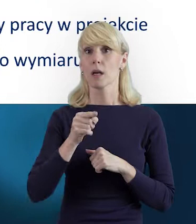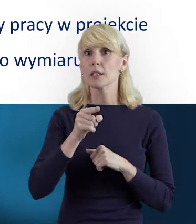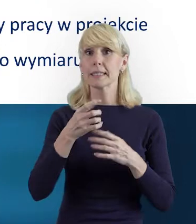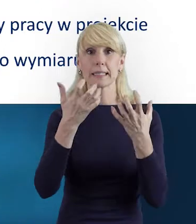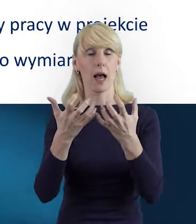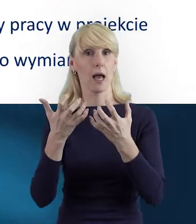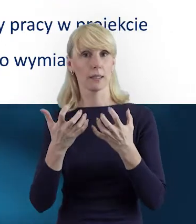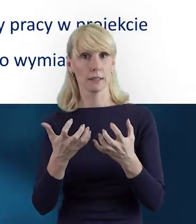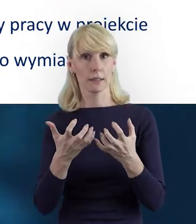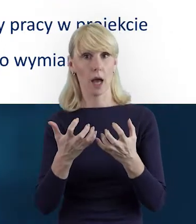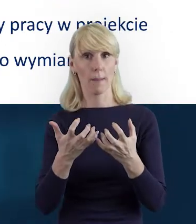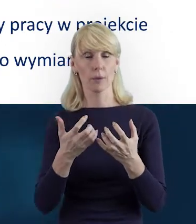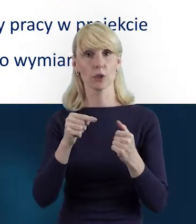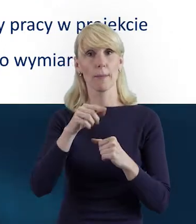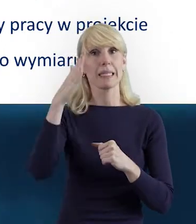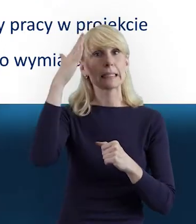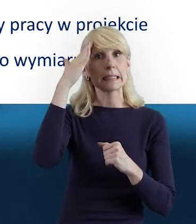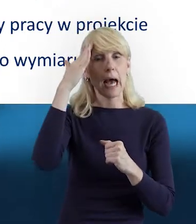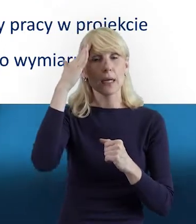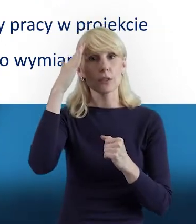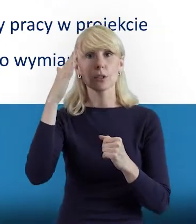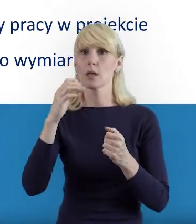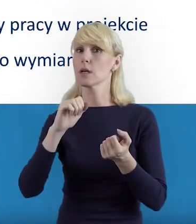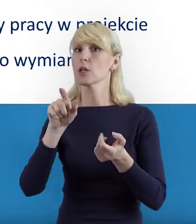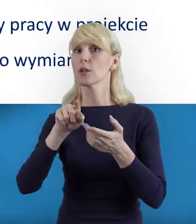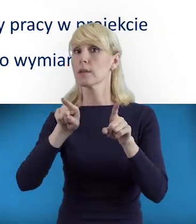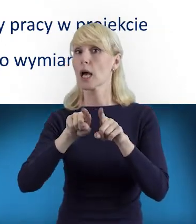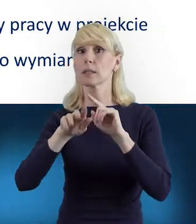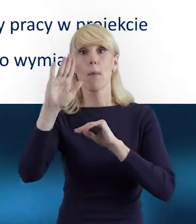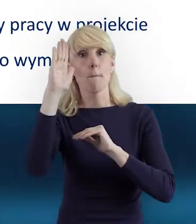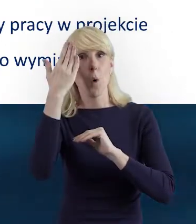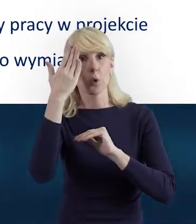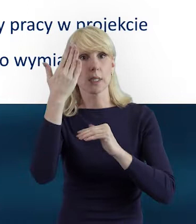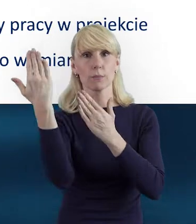żeby znać i poznać chętnie Podręcznik Beneficjenta,